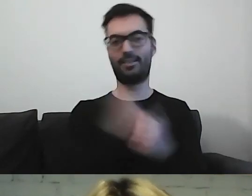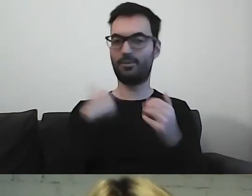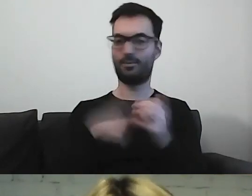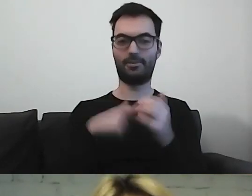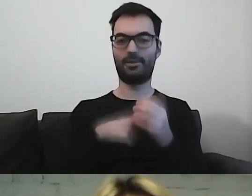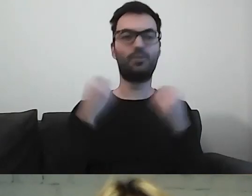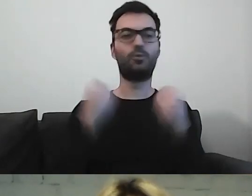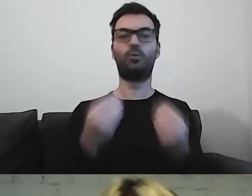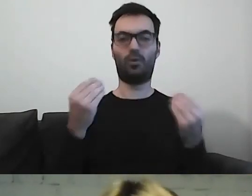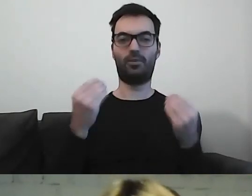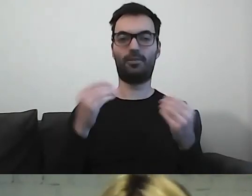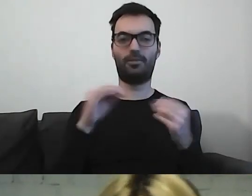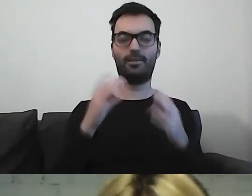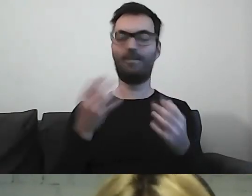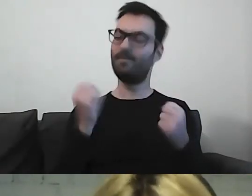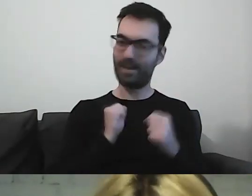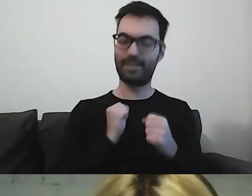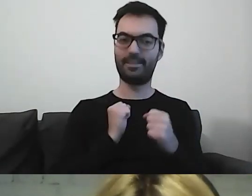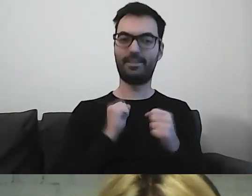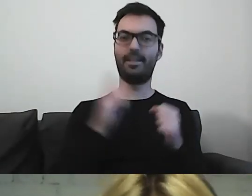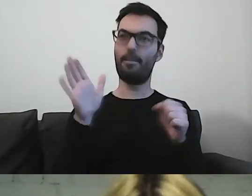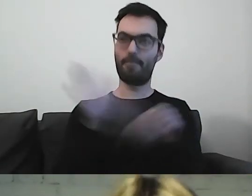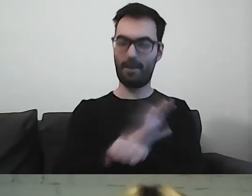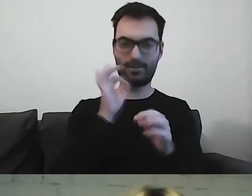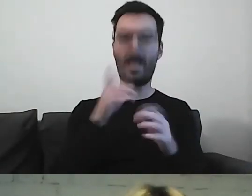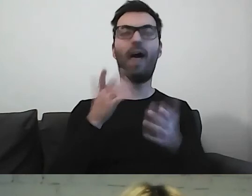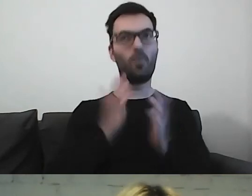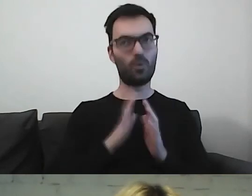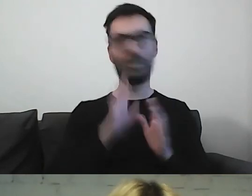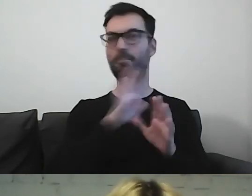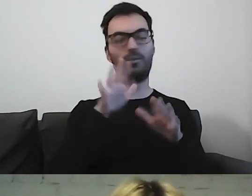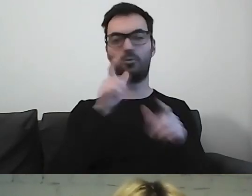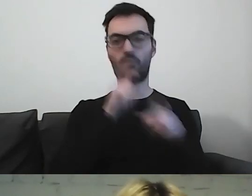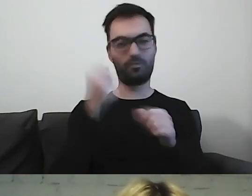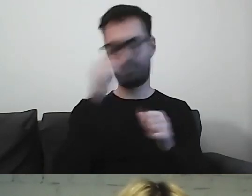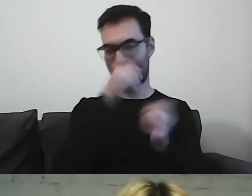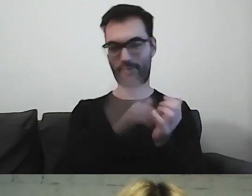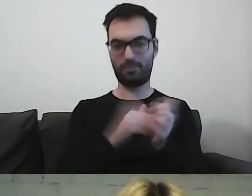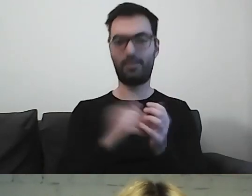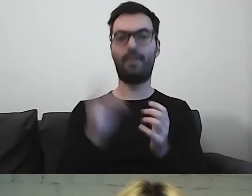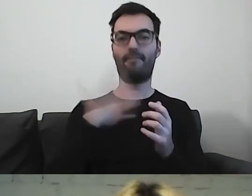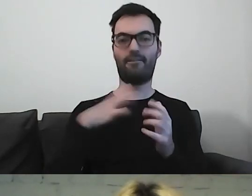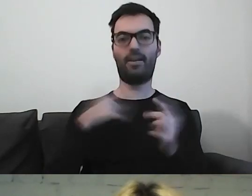To był cudowny, mięsisty, choć odchudzony ze słów czas. Warto było tu być.